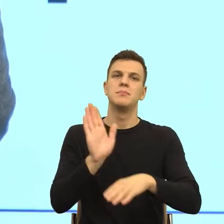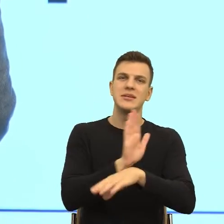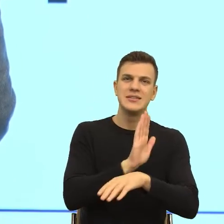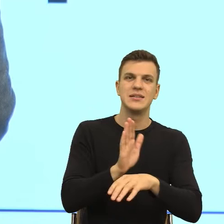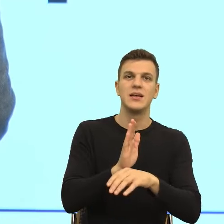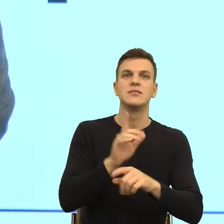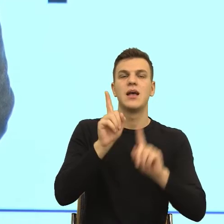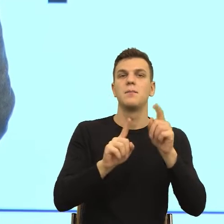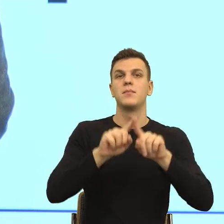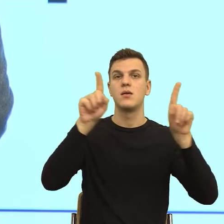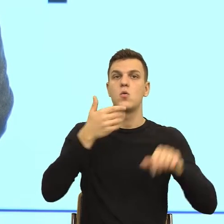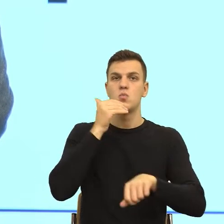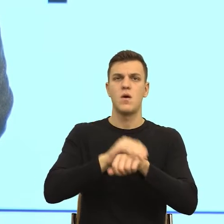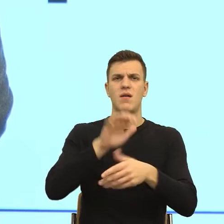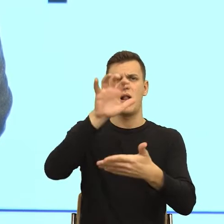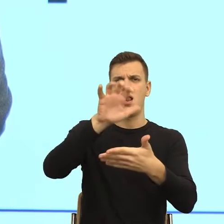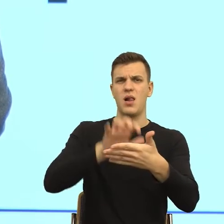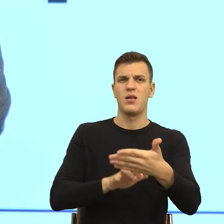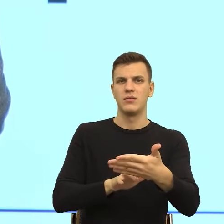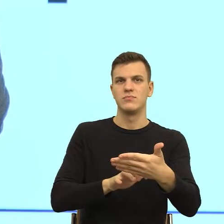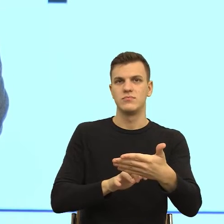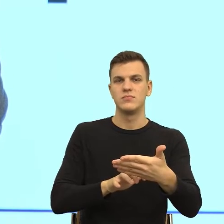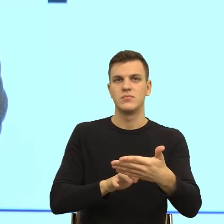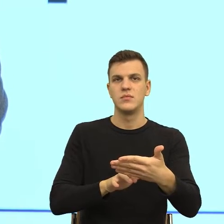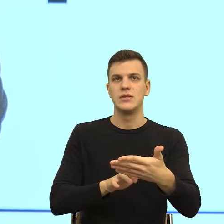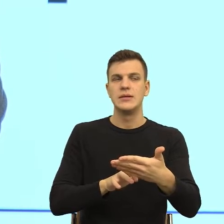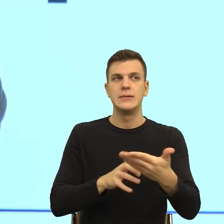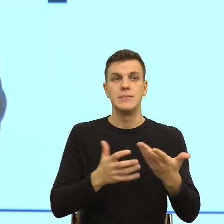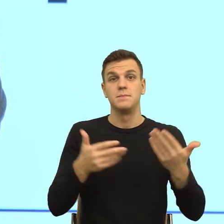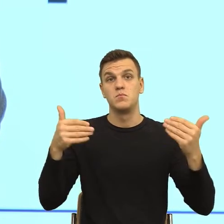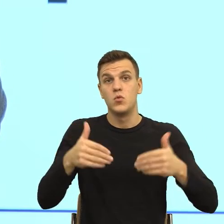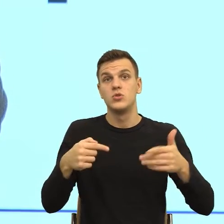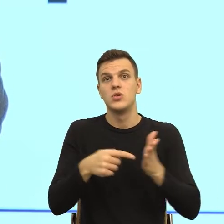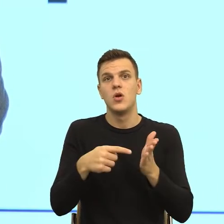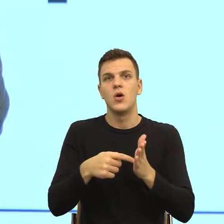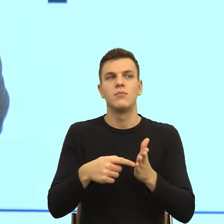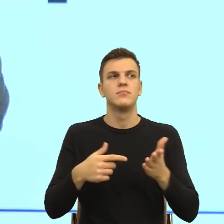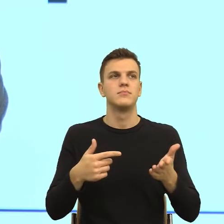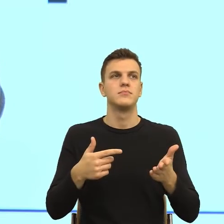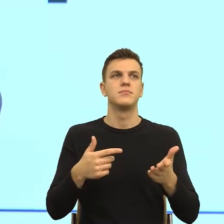Czasem się zastanawiam, na ile to wynika też z takiego kryzysu zaufania dzisiaj, że komunikat, który kierujemy do kogoś,